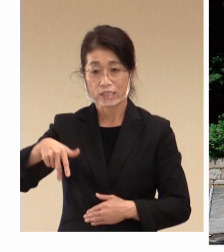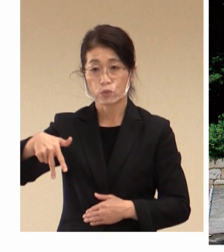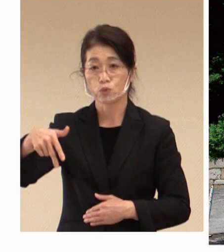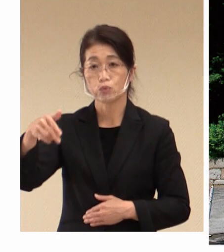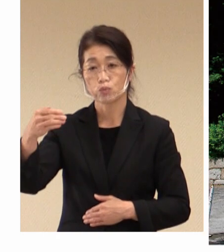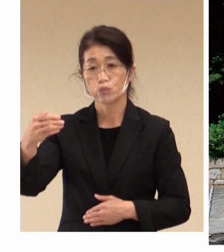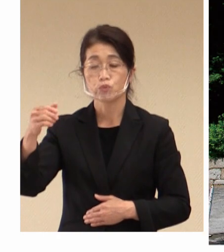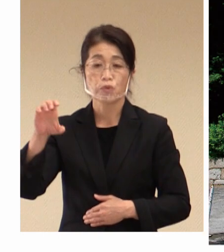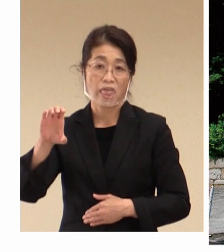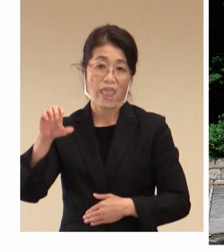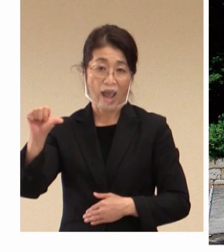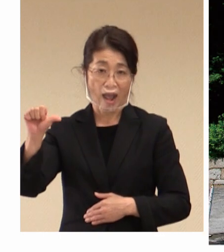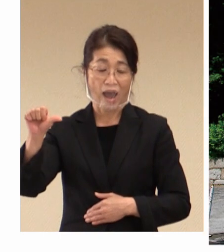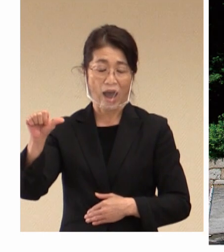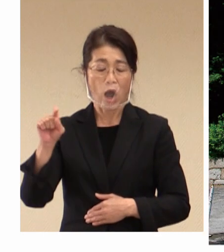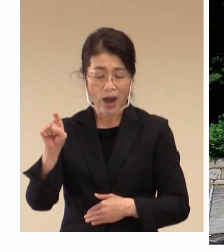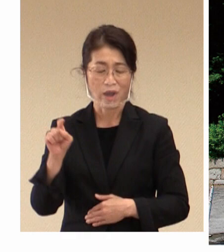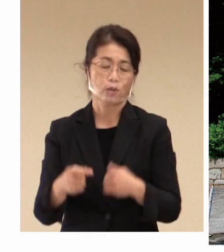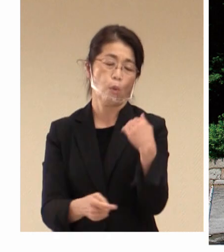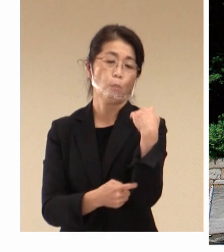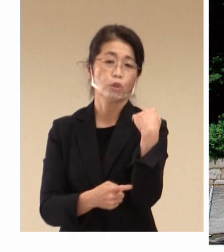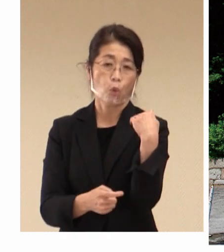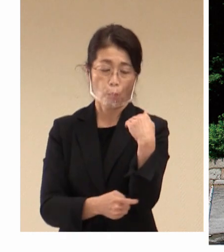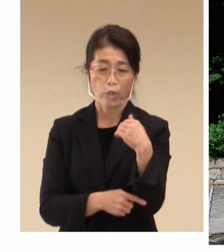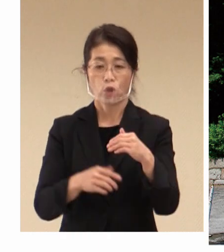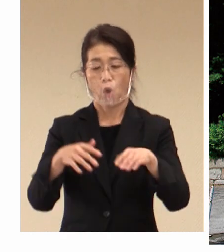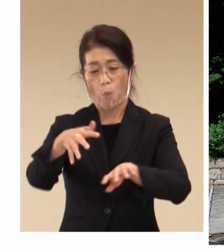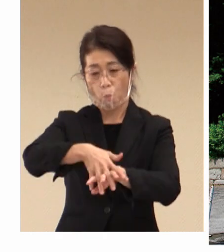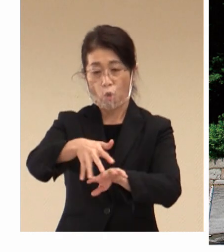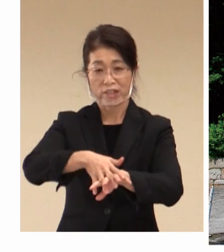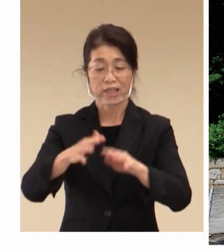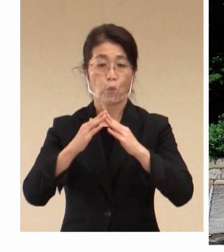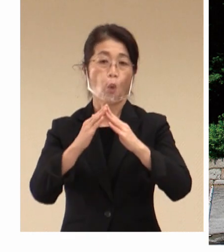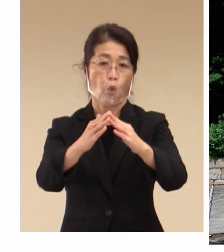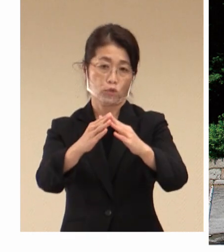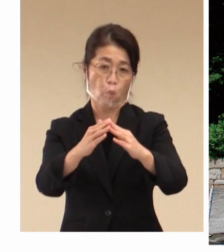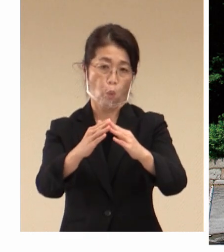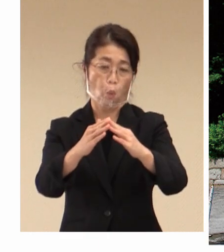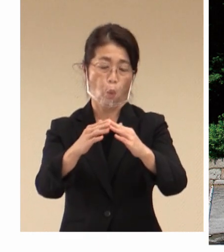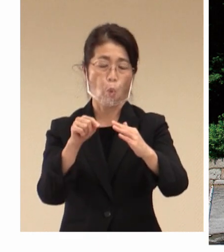紡績工場であります。 働く方々のために